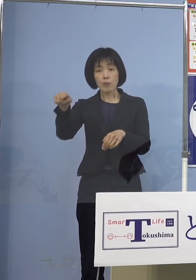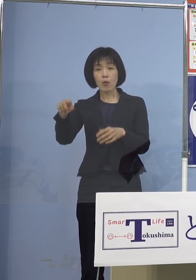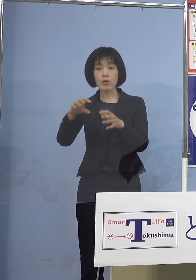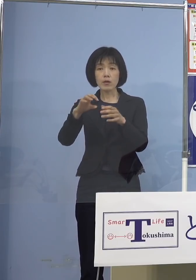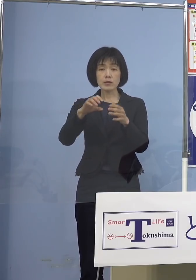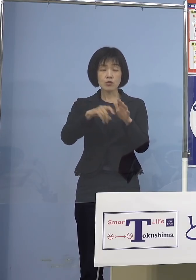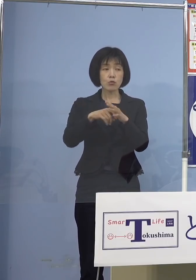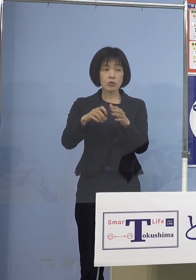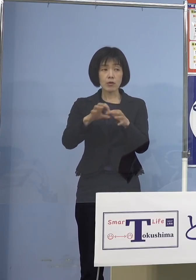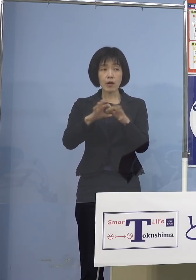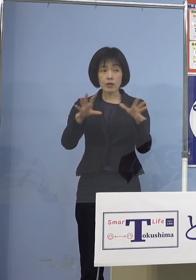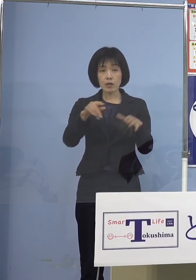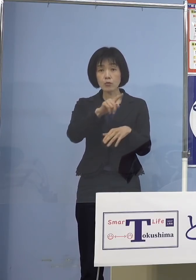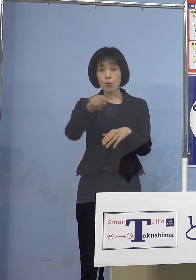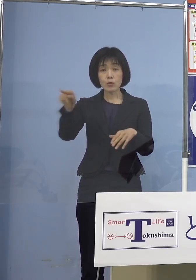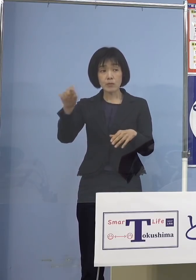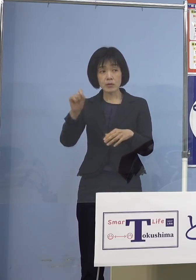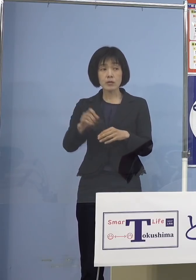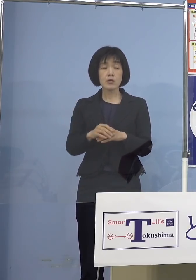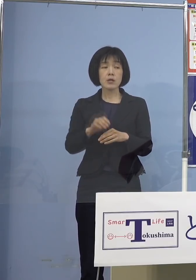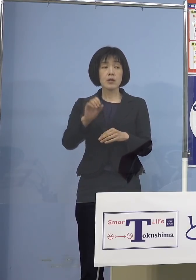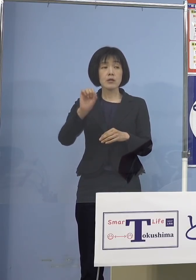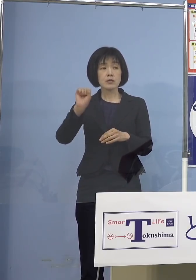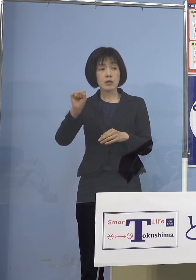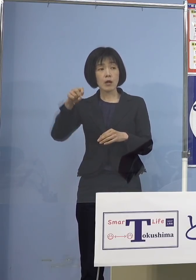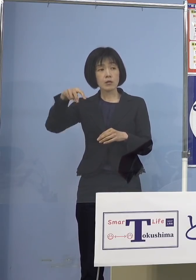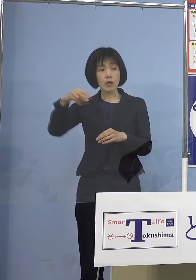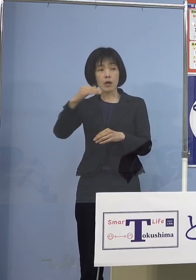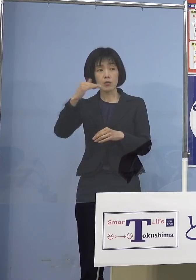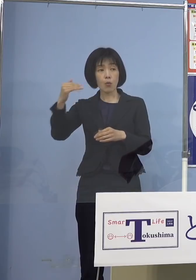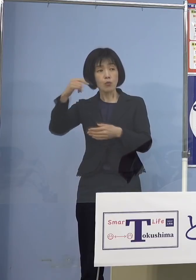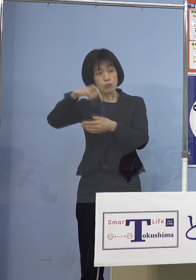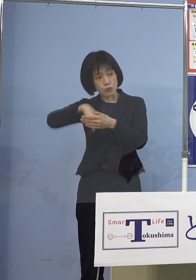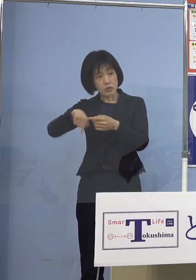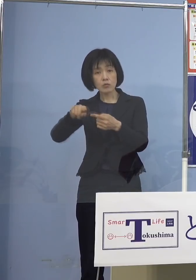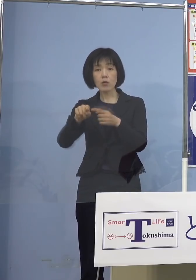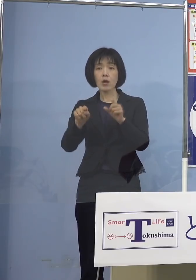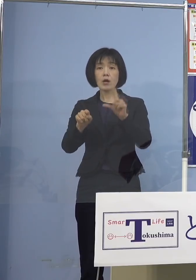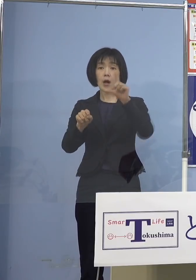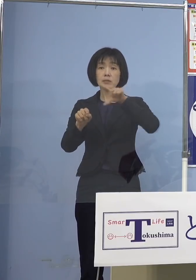佐那河内（村）とか上板（町）とか 一部ない地域もある中で